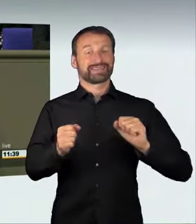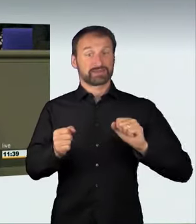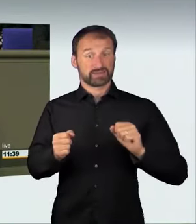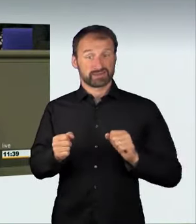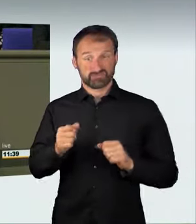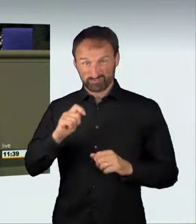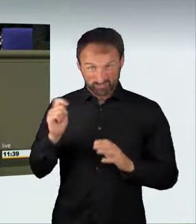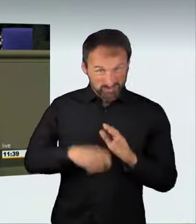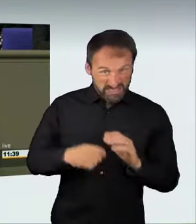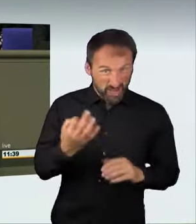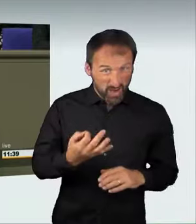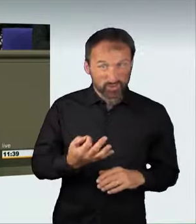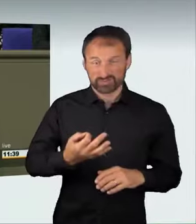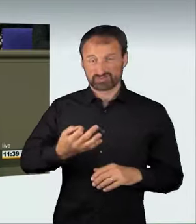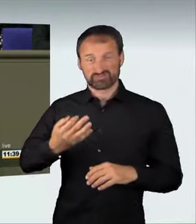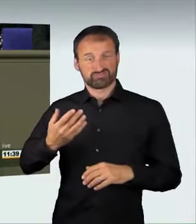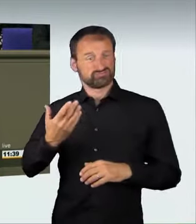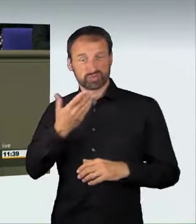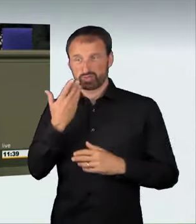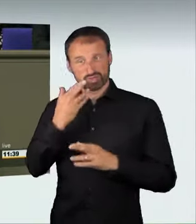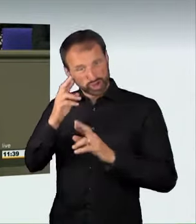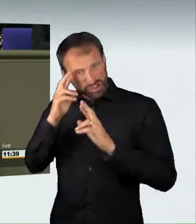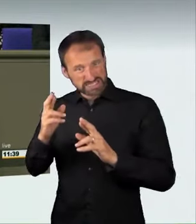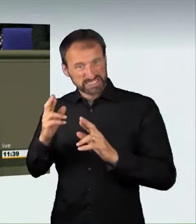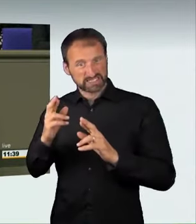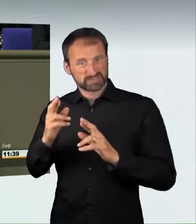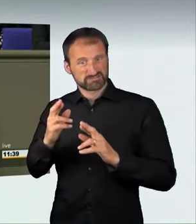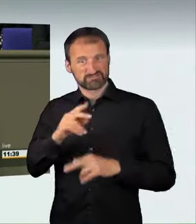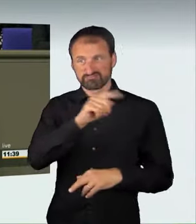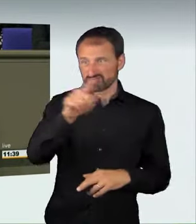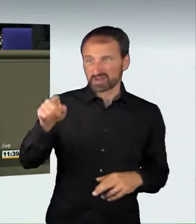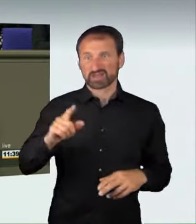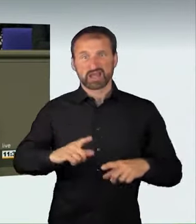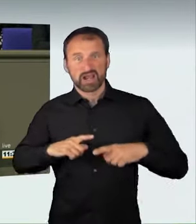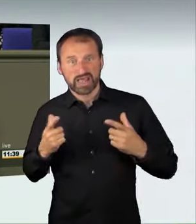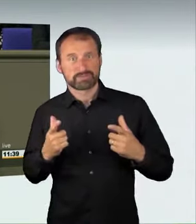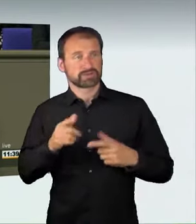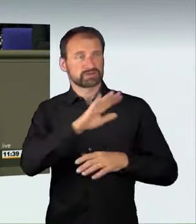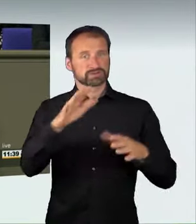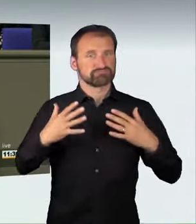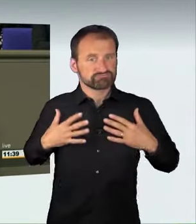der hat sein Recht auf das Fahren auf der Straße verwirkt, liebe Kolleginnen und Kollegen. Das ist der Inhalt unserer Regelung.